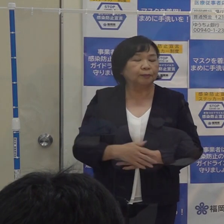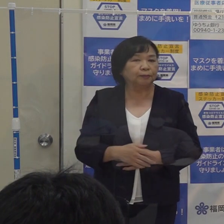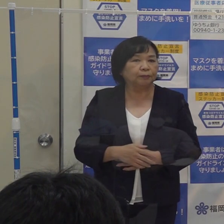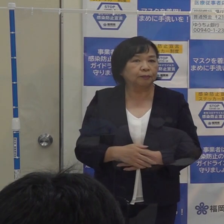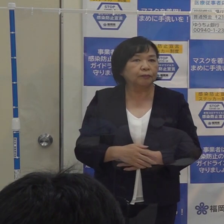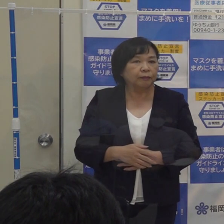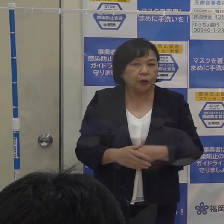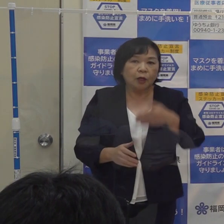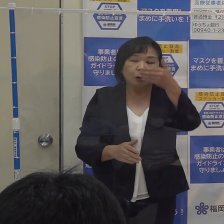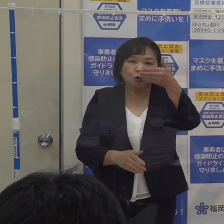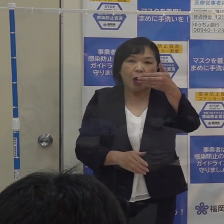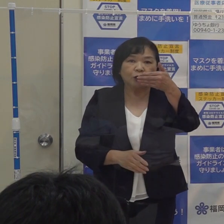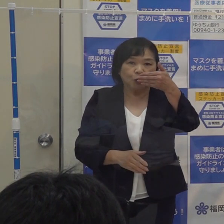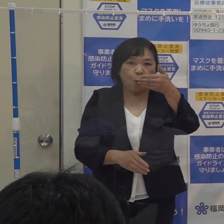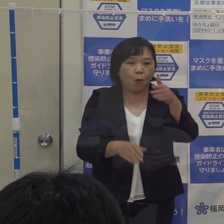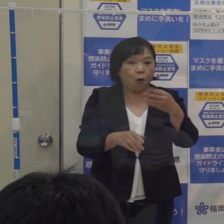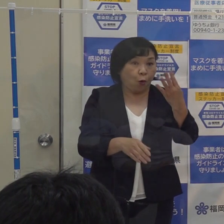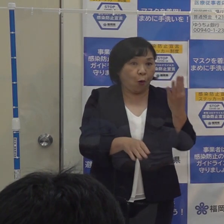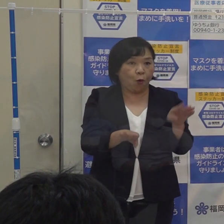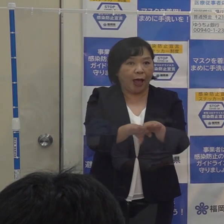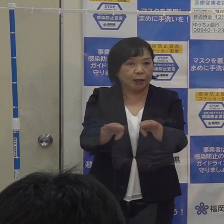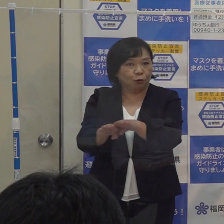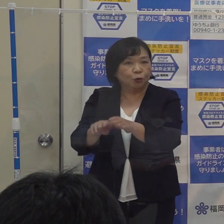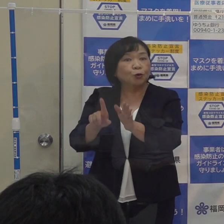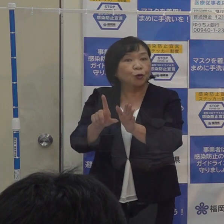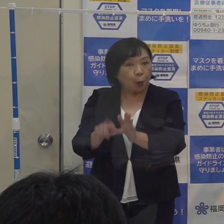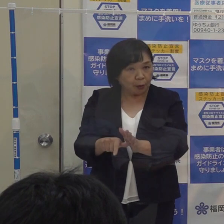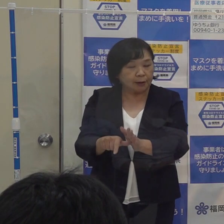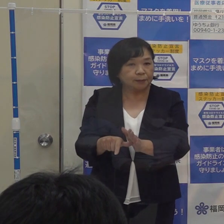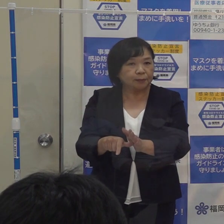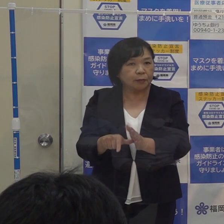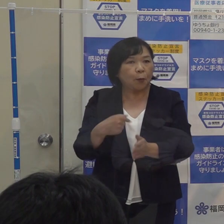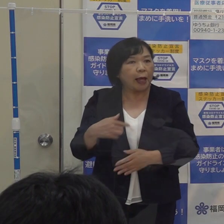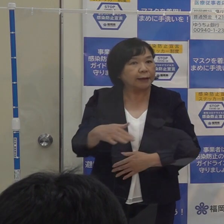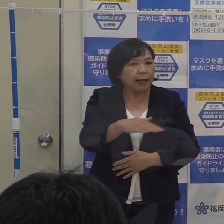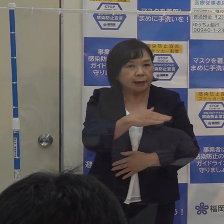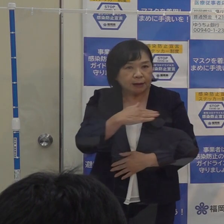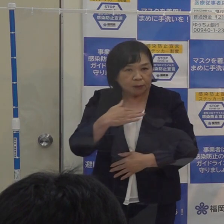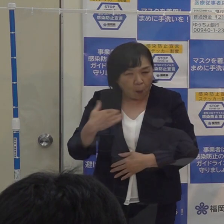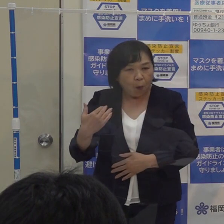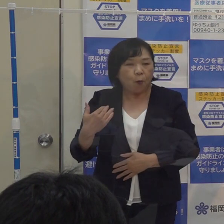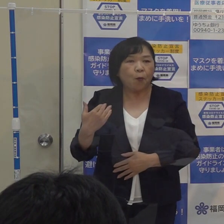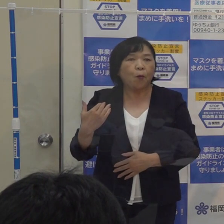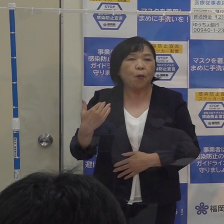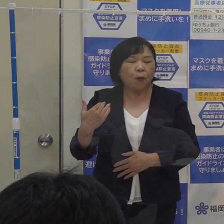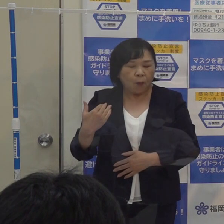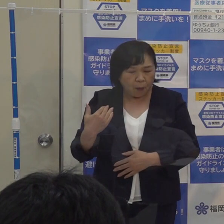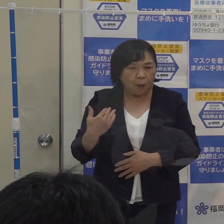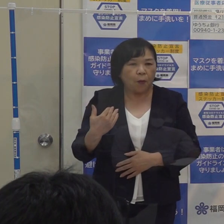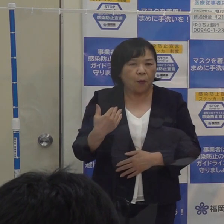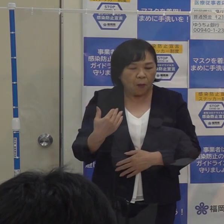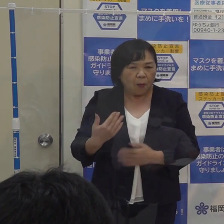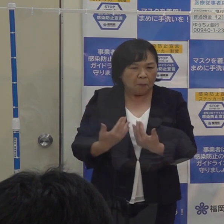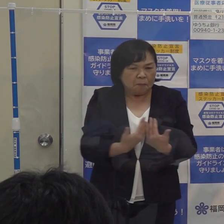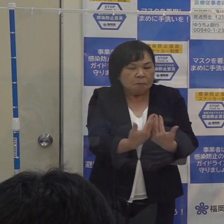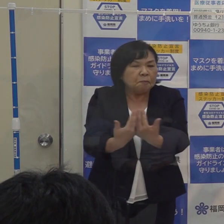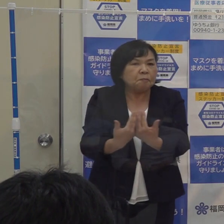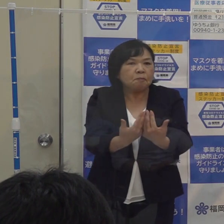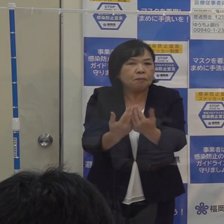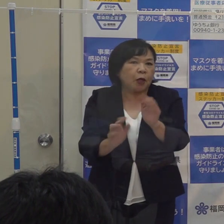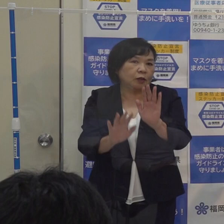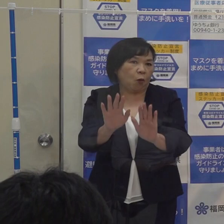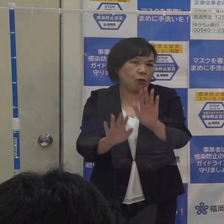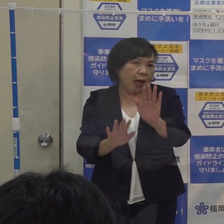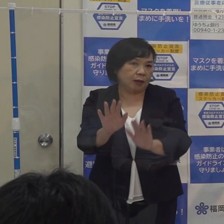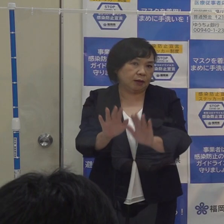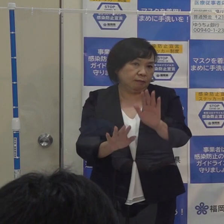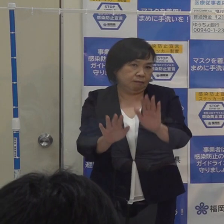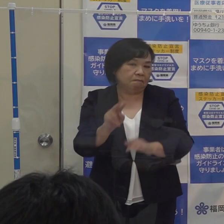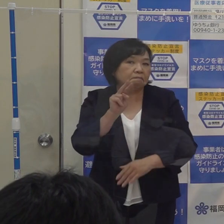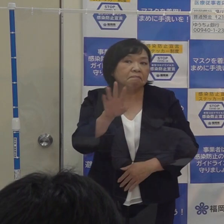９月に４連休があり 県内のターミナル駅にも いつも以上の人が出ていたと そういう状況もありましたので